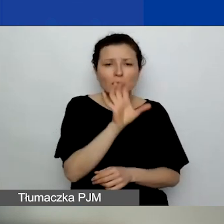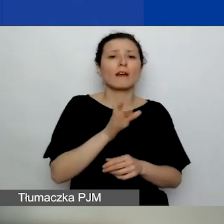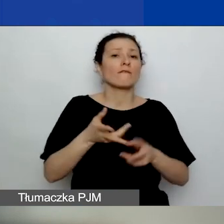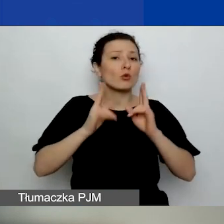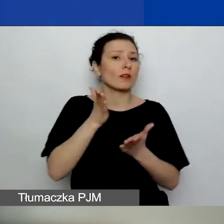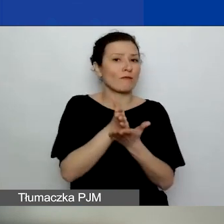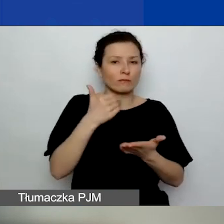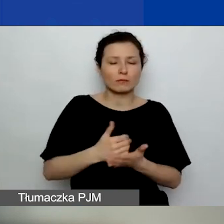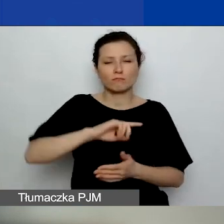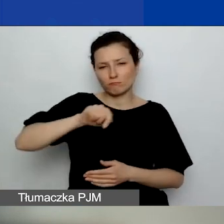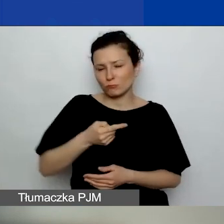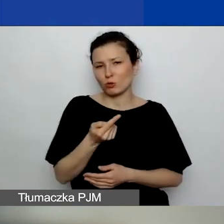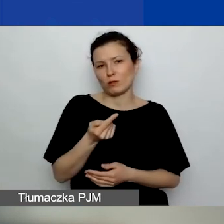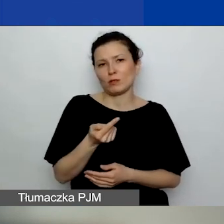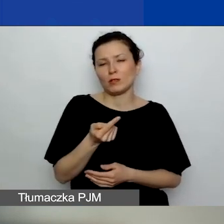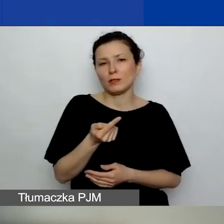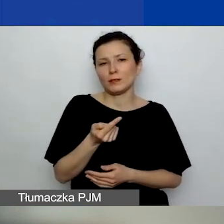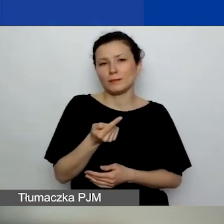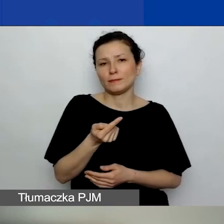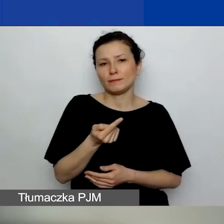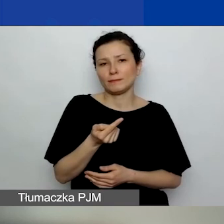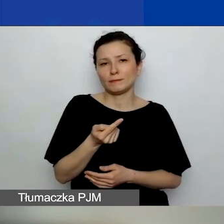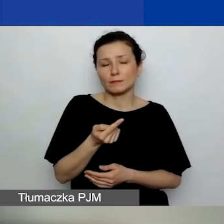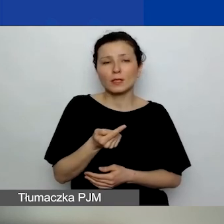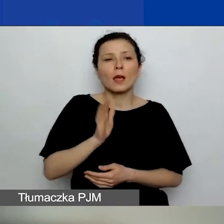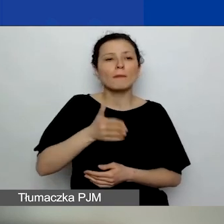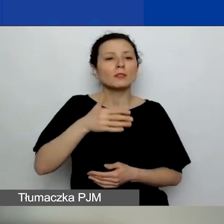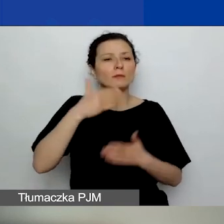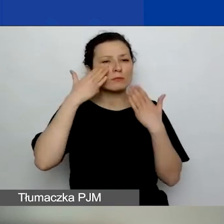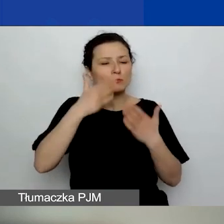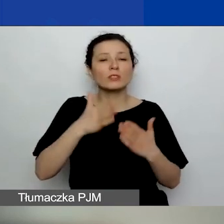to będziemy brali pod uwagę przede wszystkim jakość tych wniosków, ich punktację.